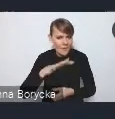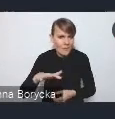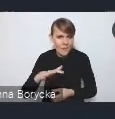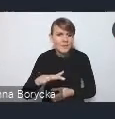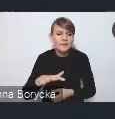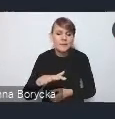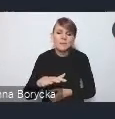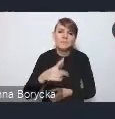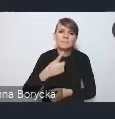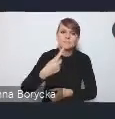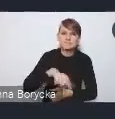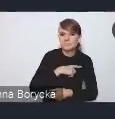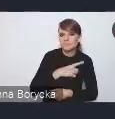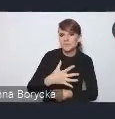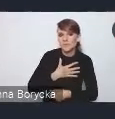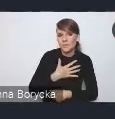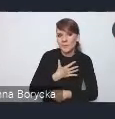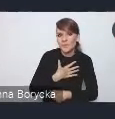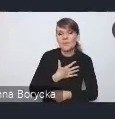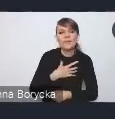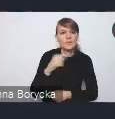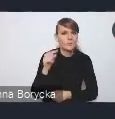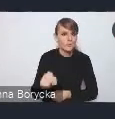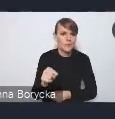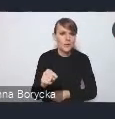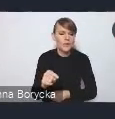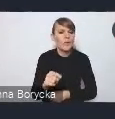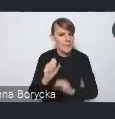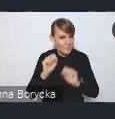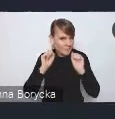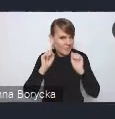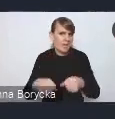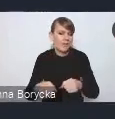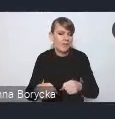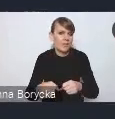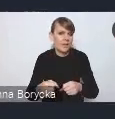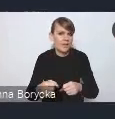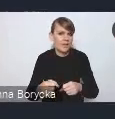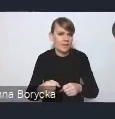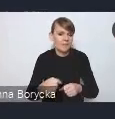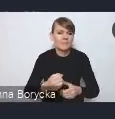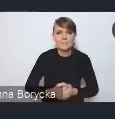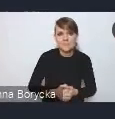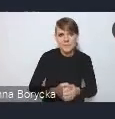wydają się najbardziej pilnymi na ten moment,